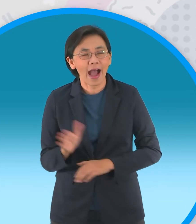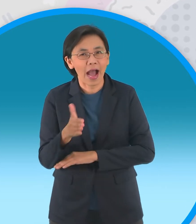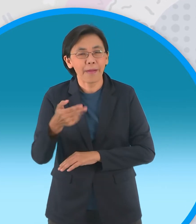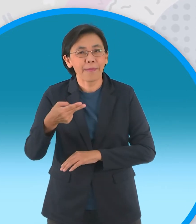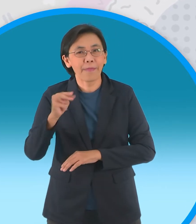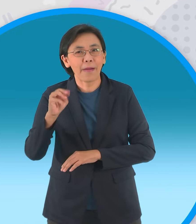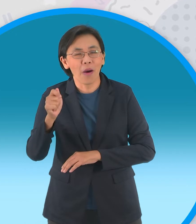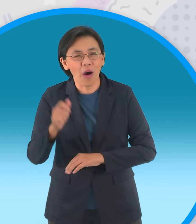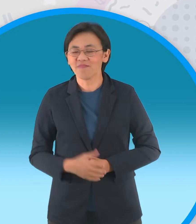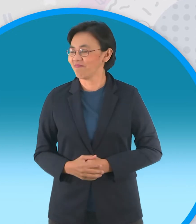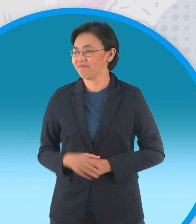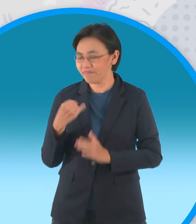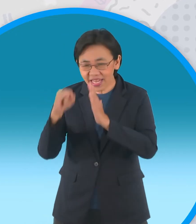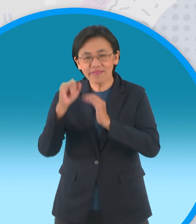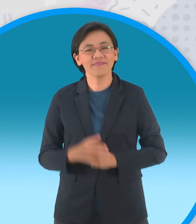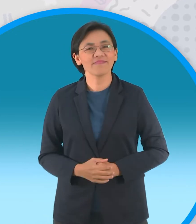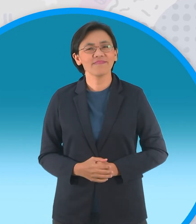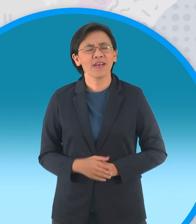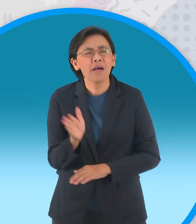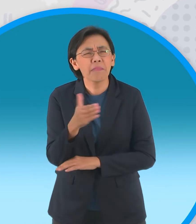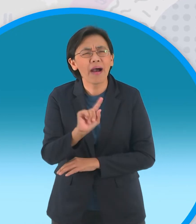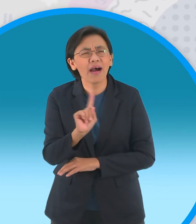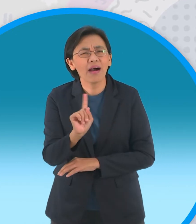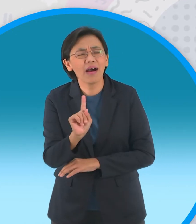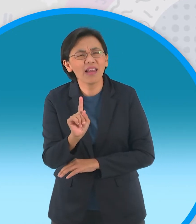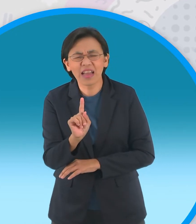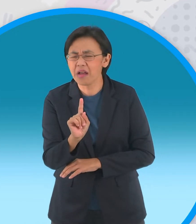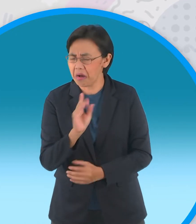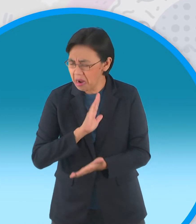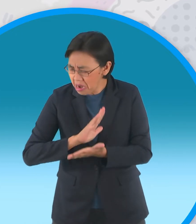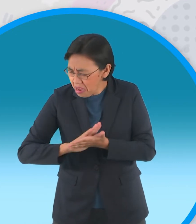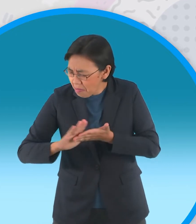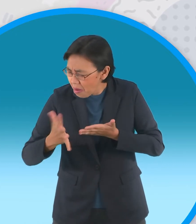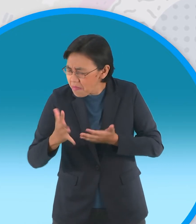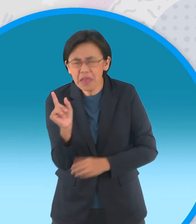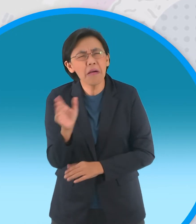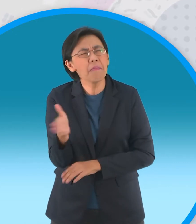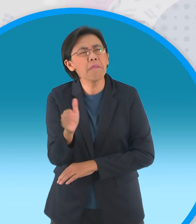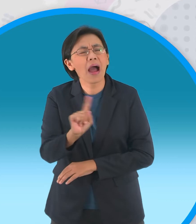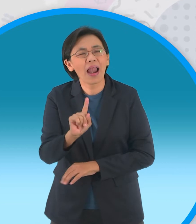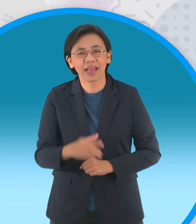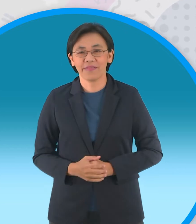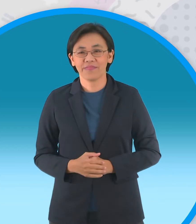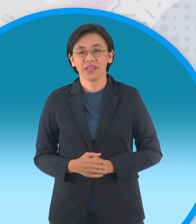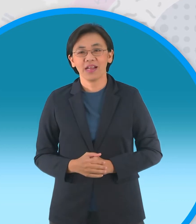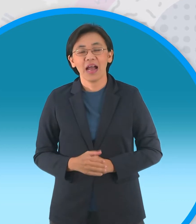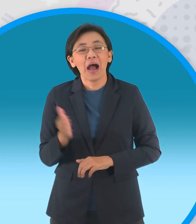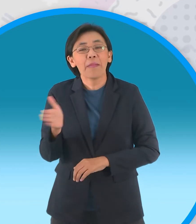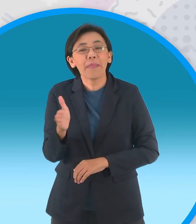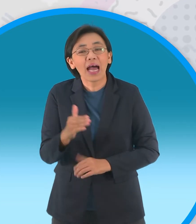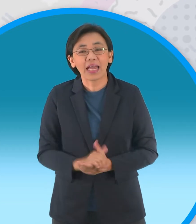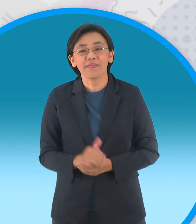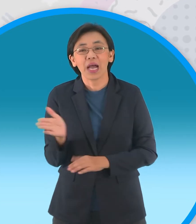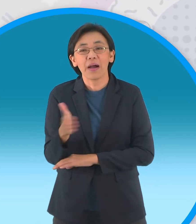ผิด เฮ้ยงั้นปลาอะไรไม่มีสัมมาคารวะล่ะ ต้น เอ้าเปล่าไม่มีสัมมาคารวะก็คือปลาตายครับ